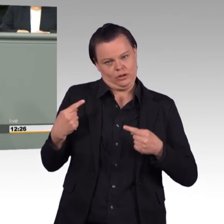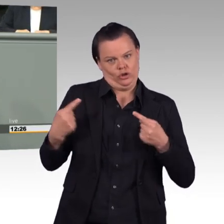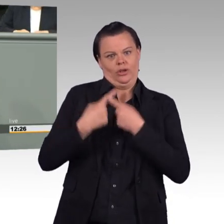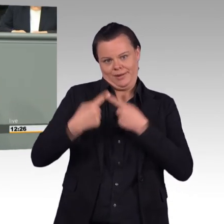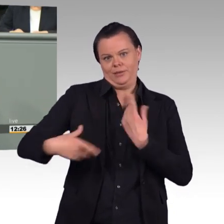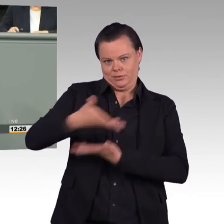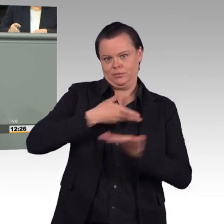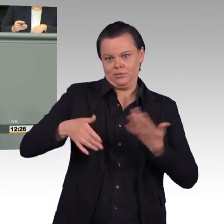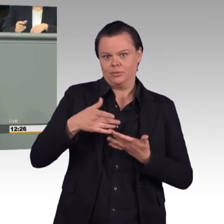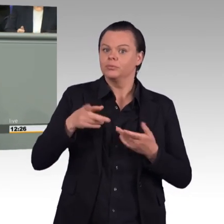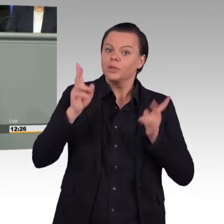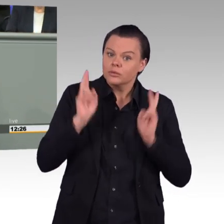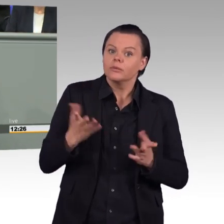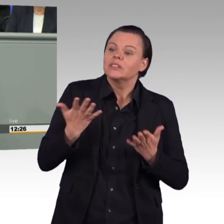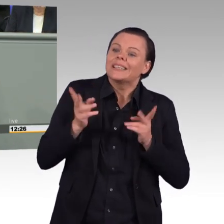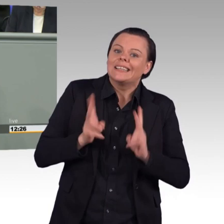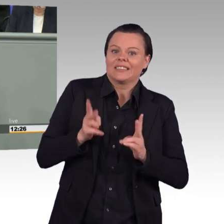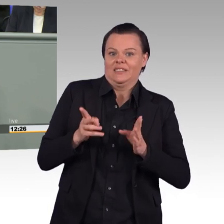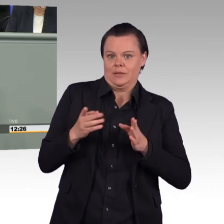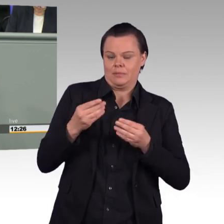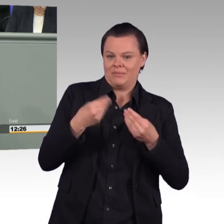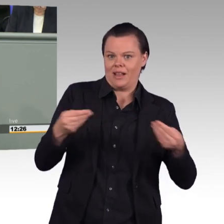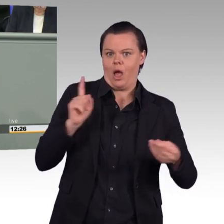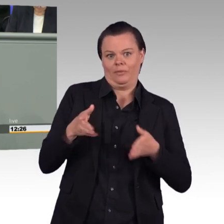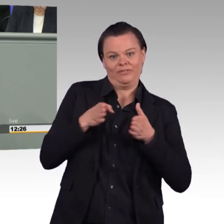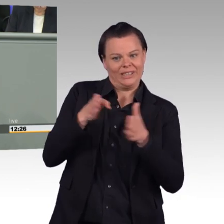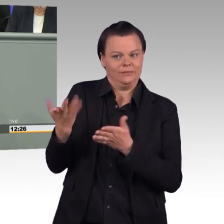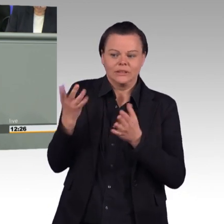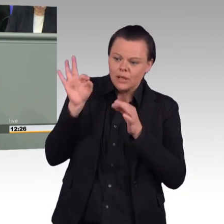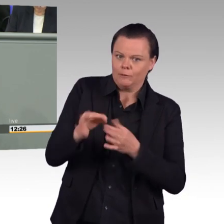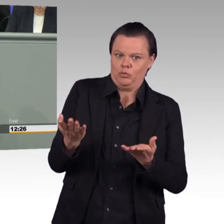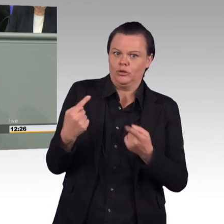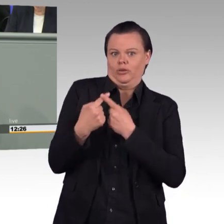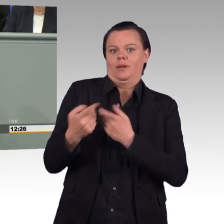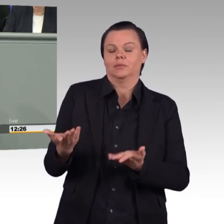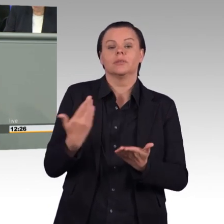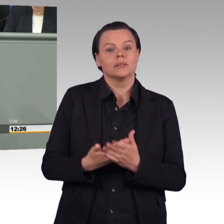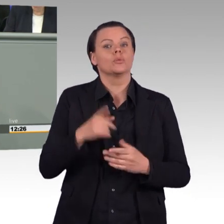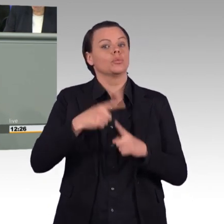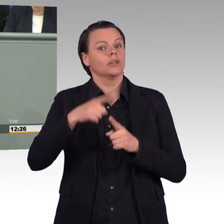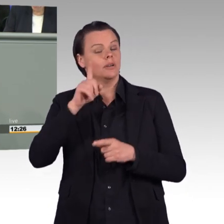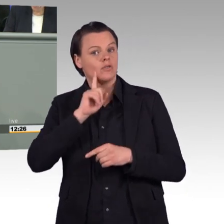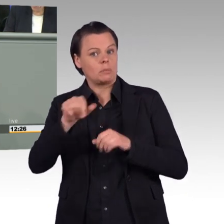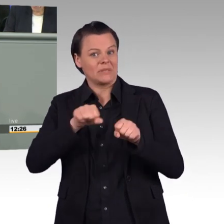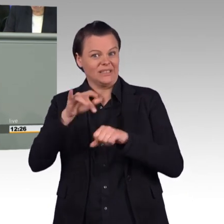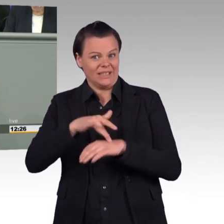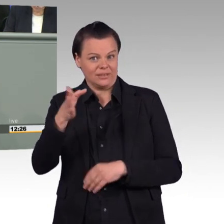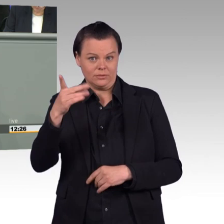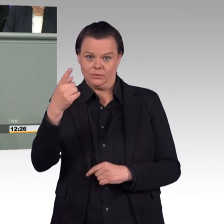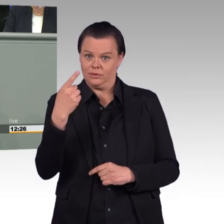die Bundeswehr ist kein Arbeitgeber wie jeder andere. Sie befindet sich aber natürlich in Konkurrenz mit zivilen Arbeitgebern.